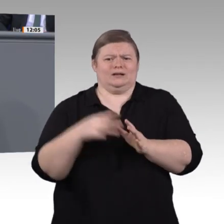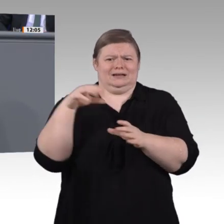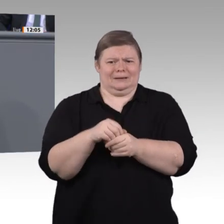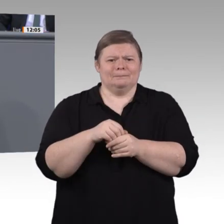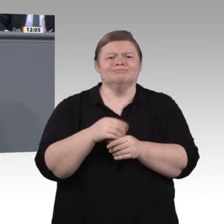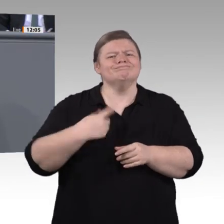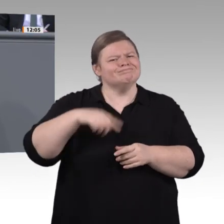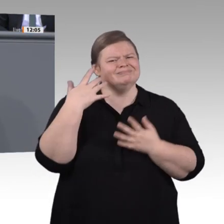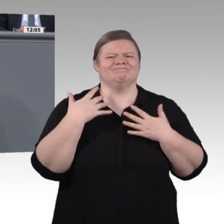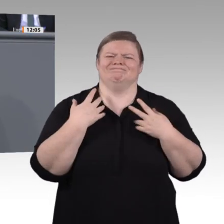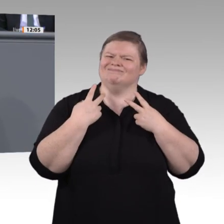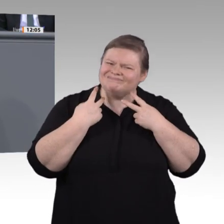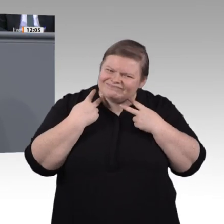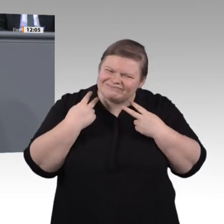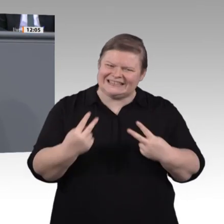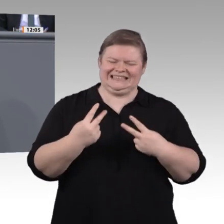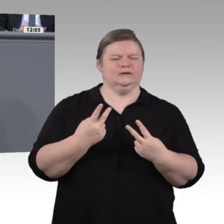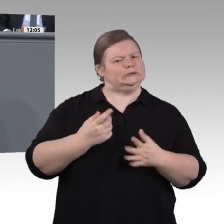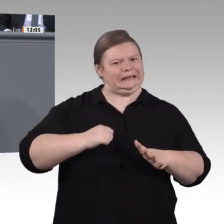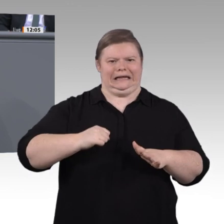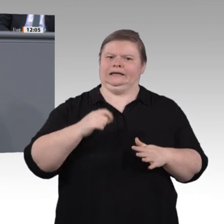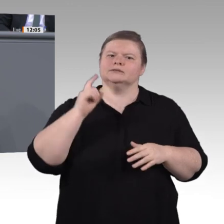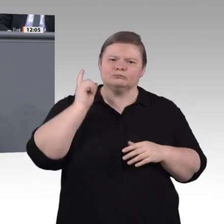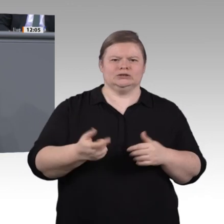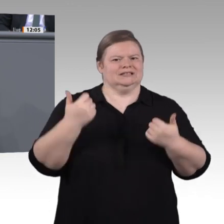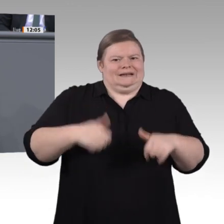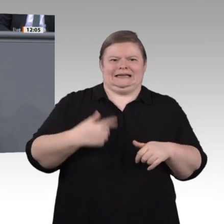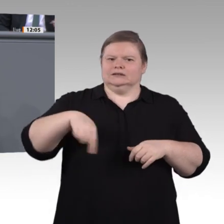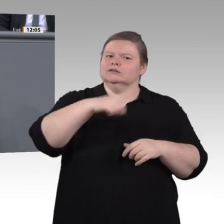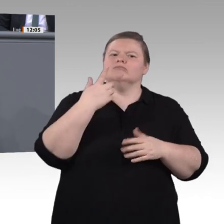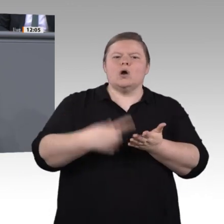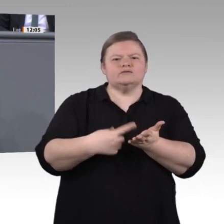überholen. Wir wollen also diese Auseinandersetzungen mit den Anforderungen einer neuen, digitalisierten